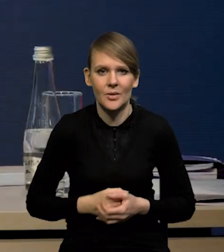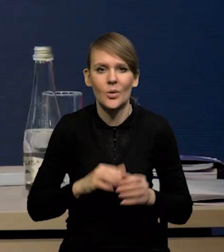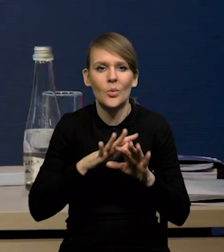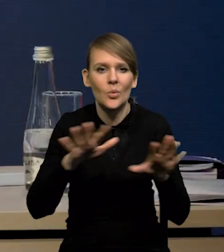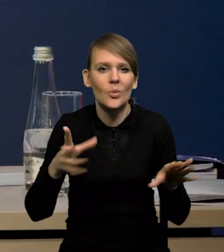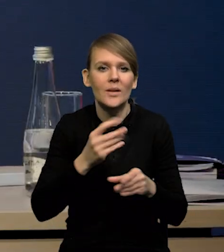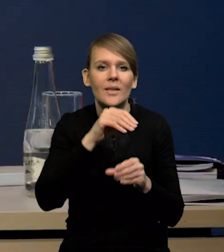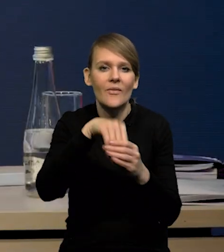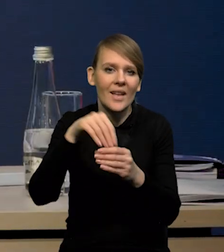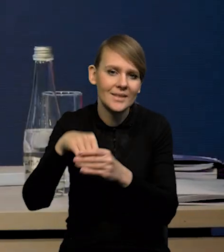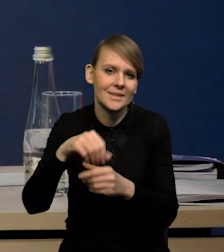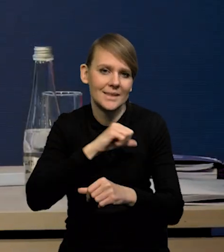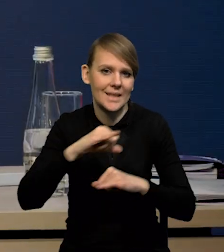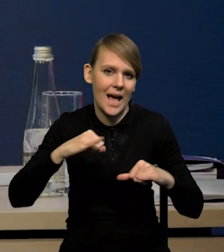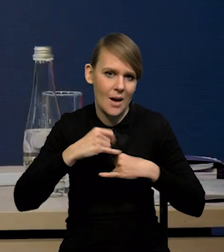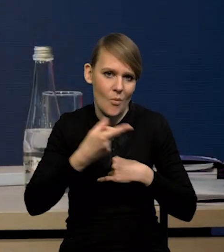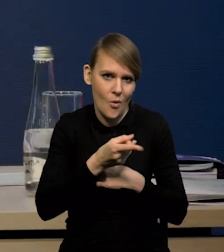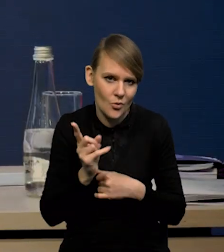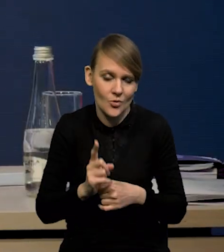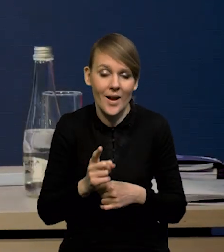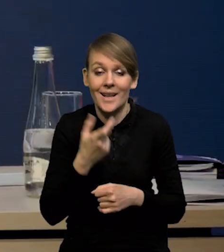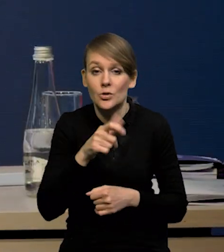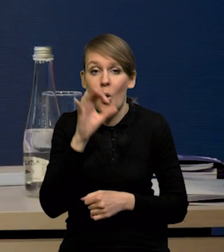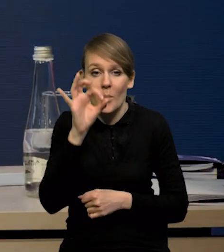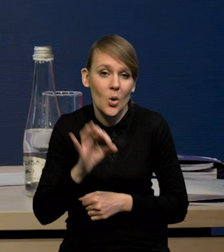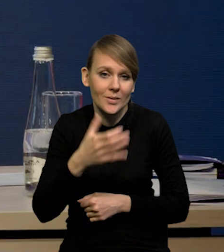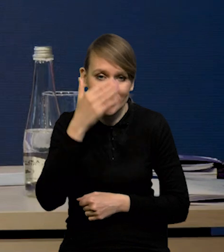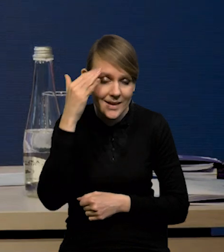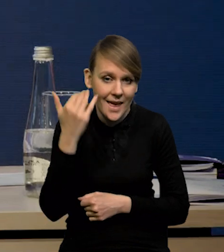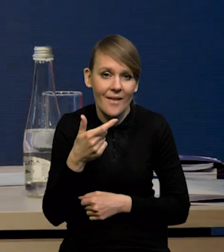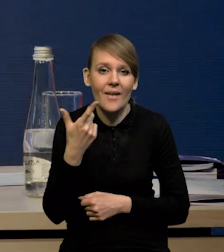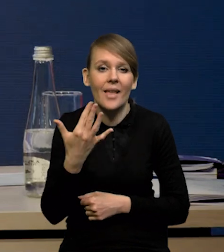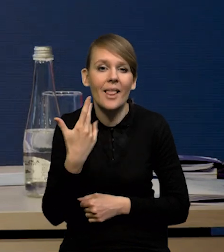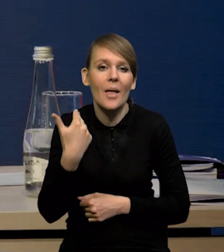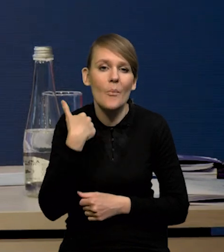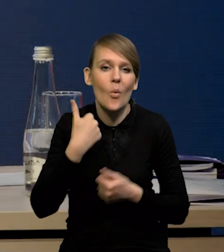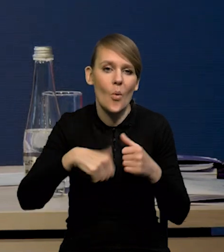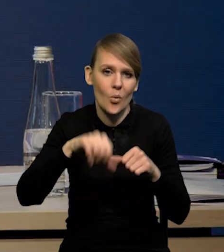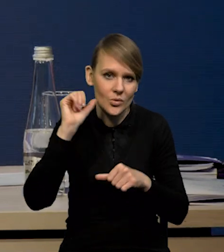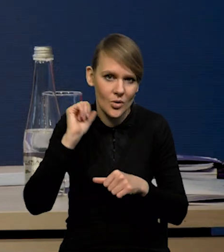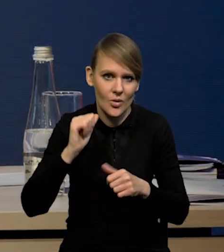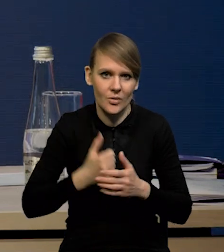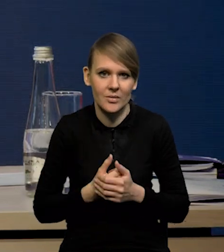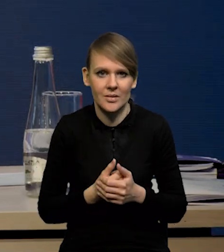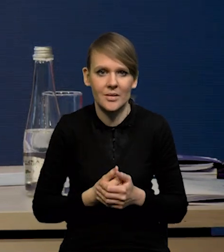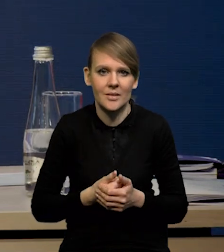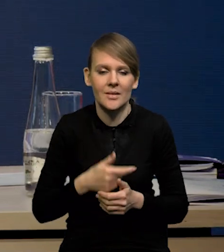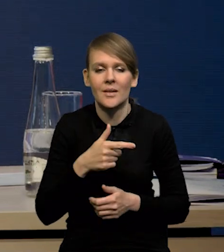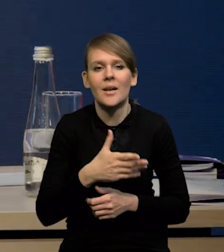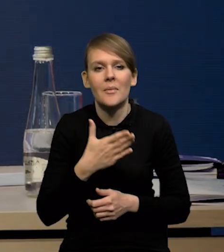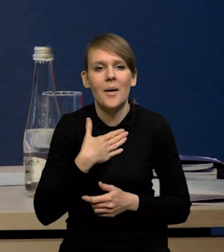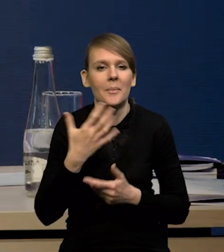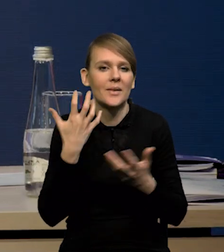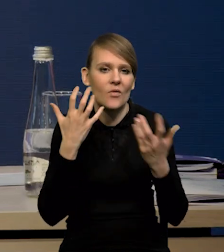Dużo inwestycji wykonują samorządy. Nie wiemy tak na 100%, ile to było w ubiegłym roku. Mamy tylko takie dane ogólne.